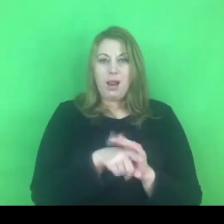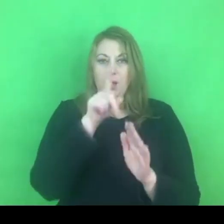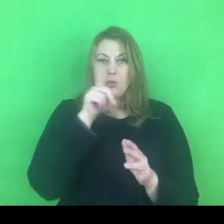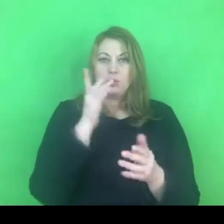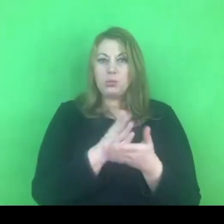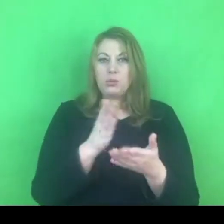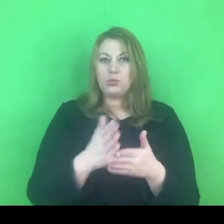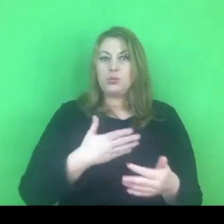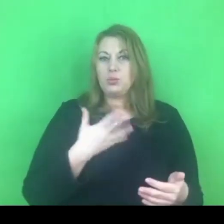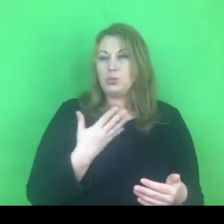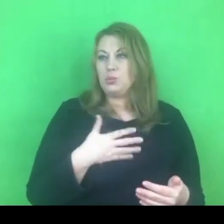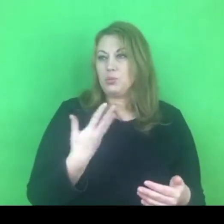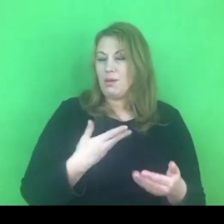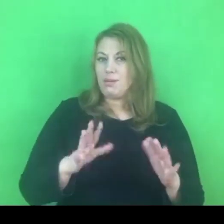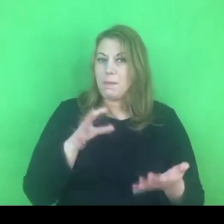Poczuciem zagrożenia, poczuciem niepewności.